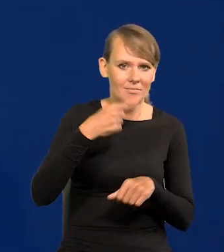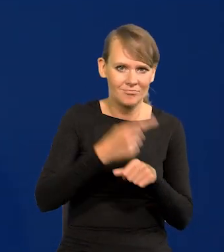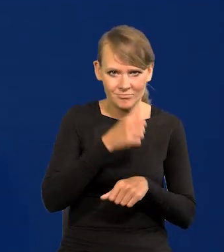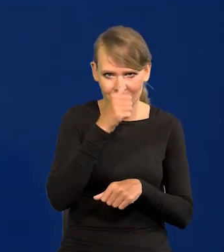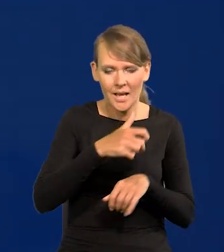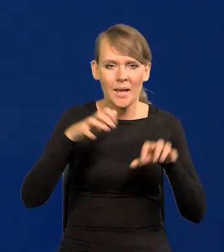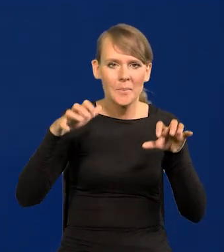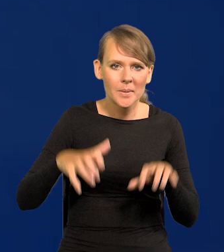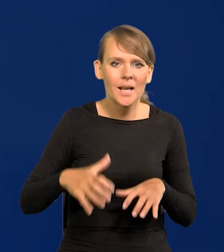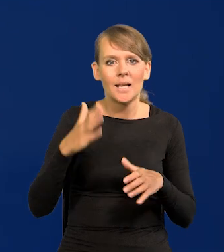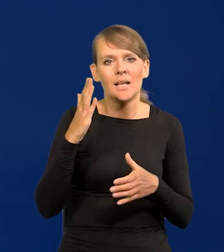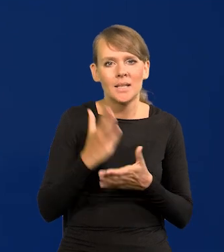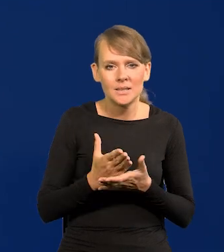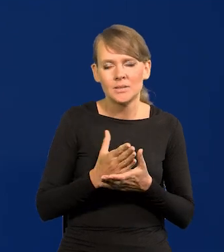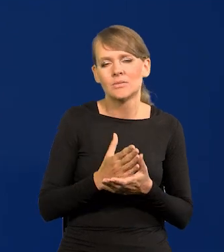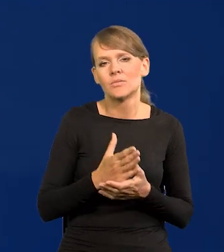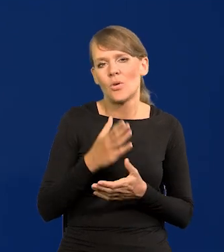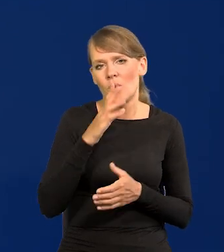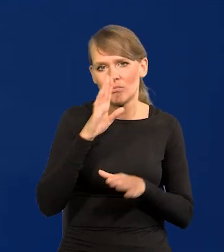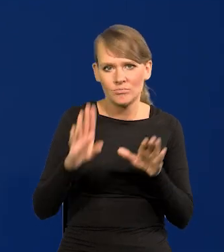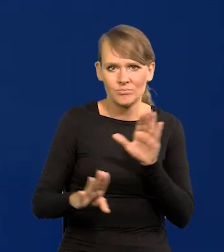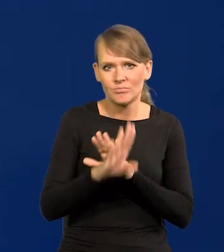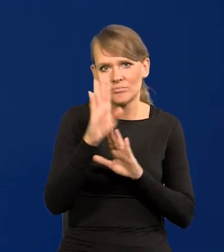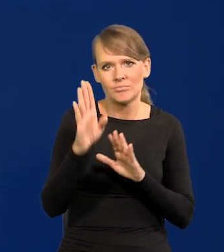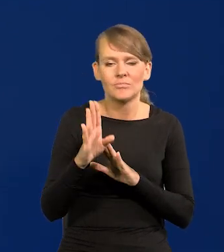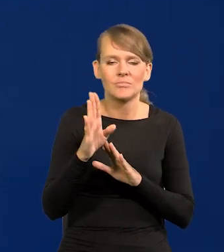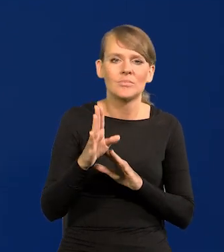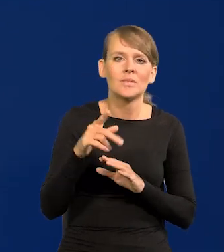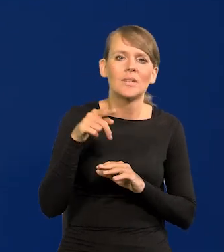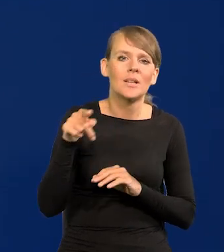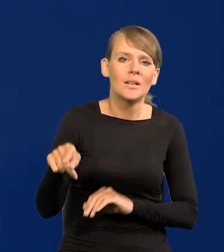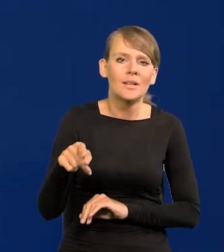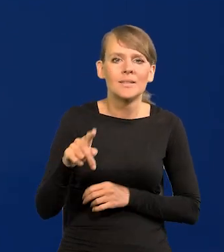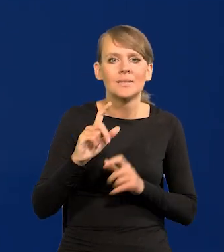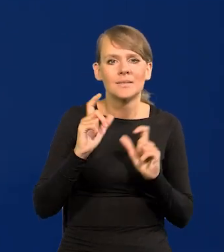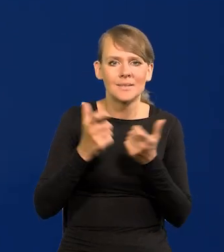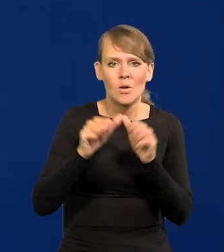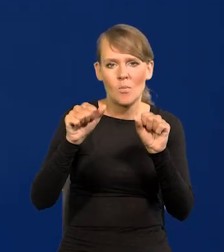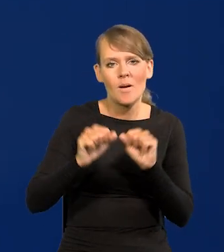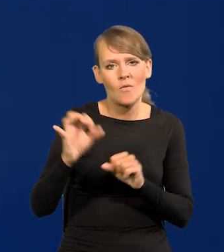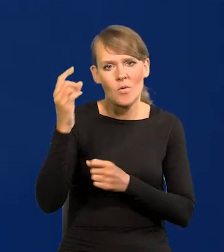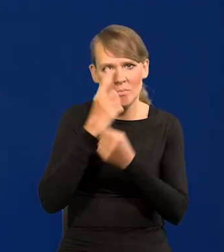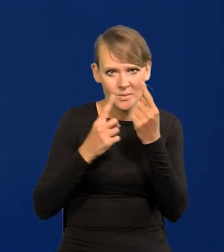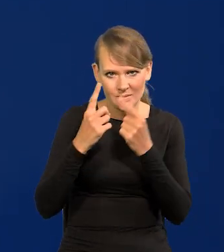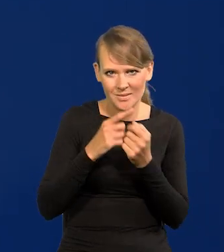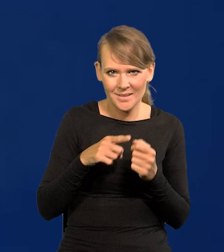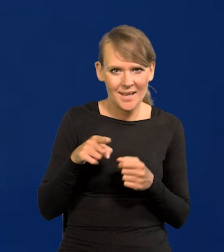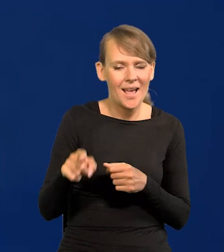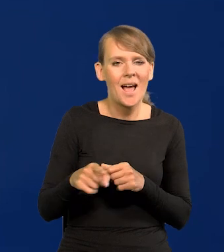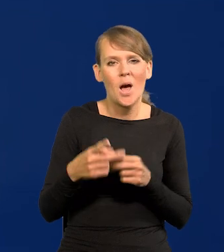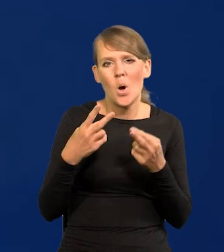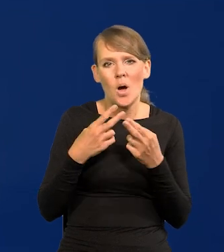Prezes wyraża, przedstawia w swoich wypowiedziach stanowisko całego Banku. Nigdy nie ma najmniejszej różnicy.